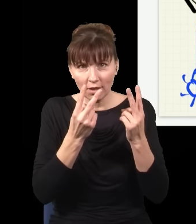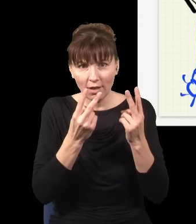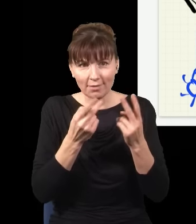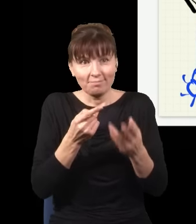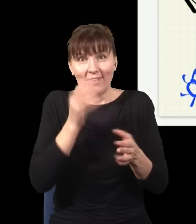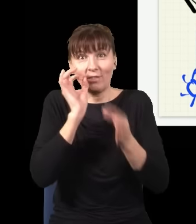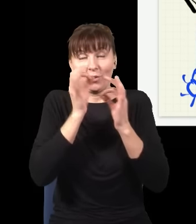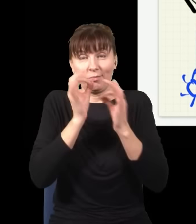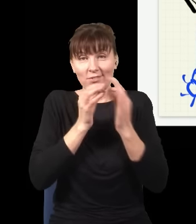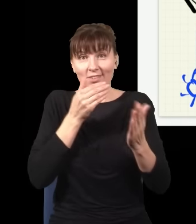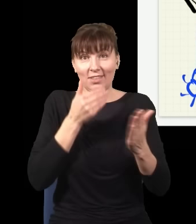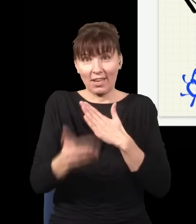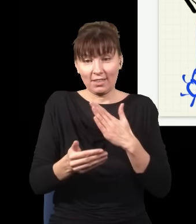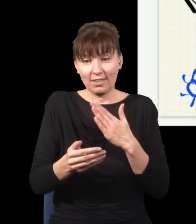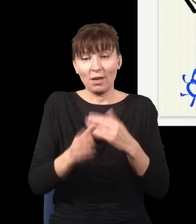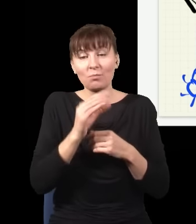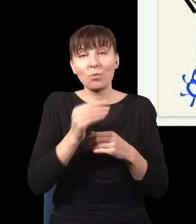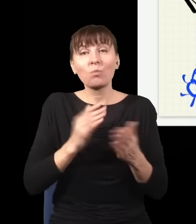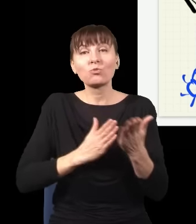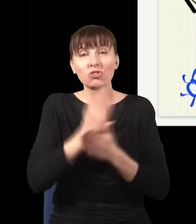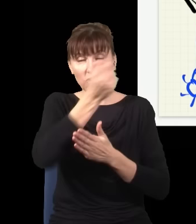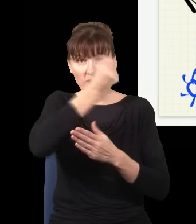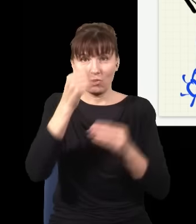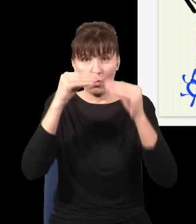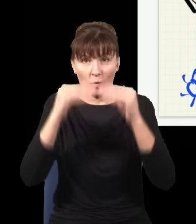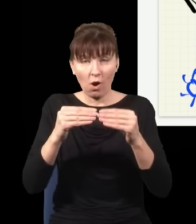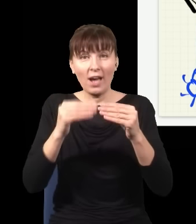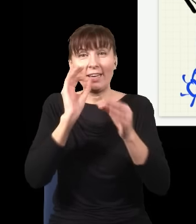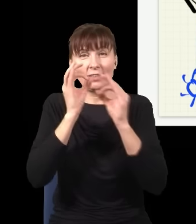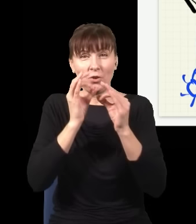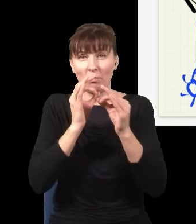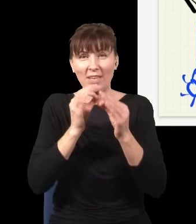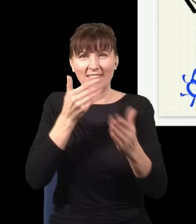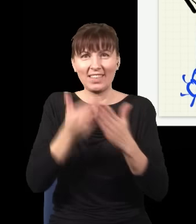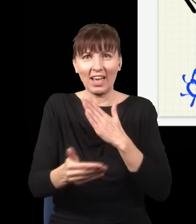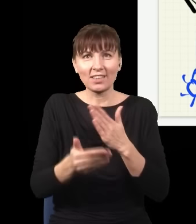wymazałem tę informację, wstawiając ten kawałek szkła, i straciłem ją bezpowrotnie, bo jak ten foton złapałem,